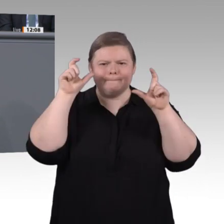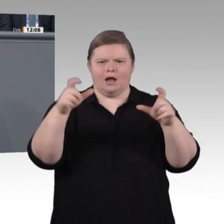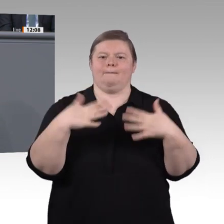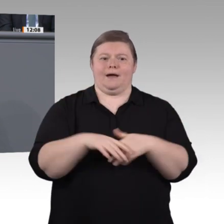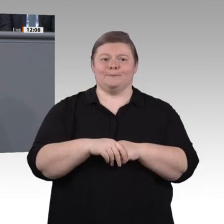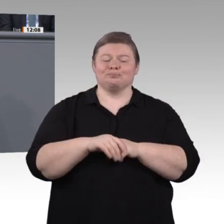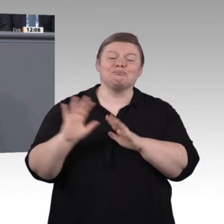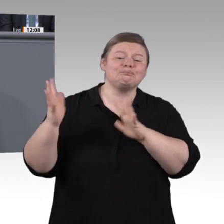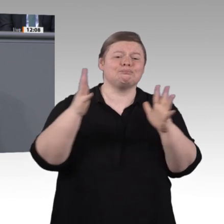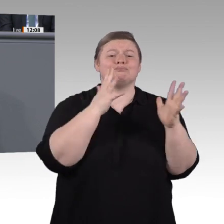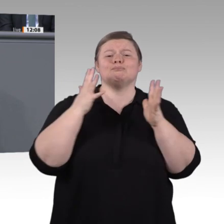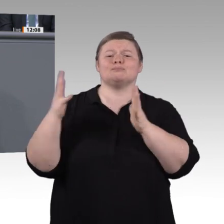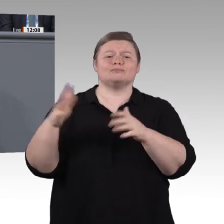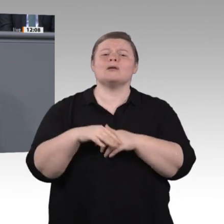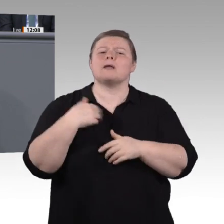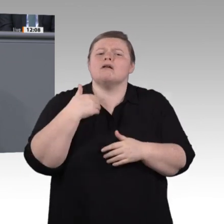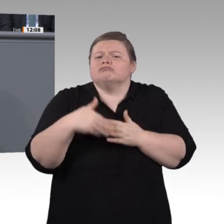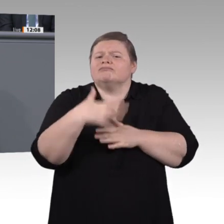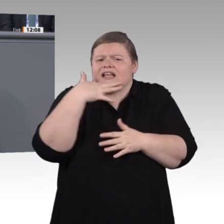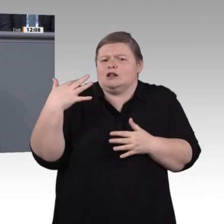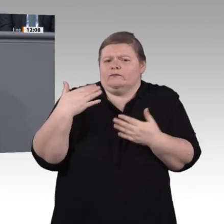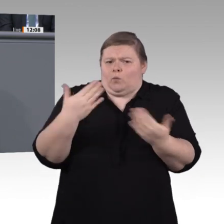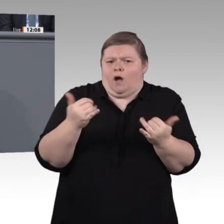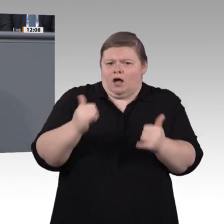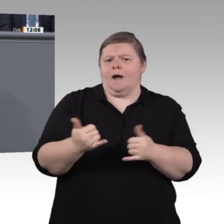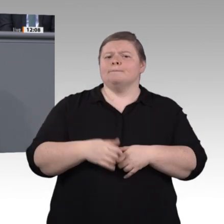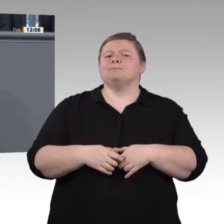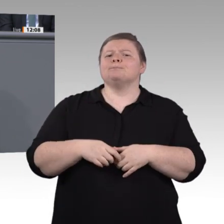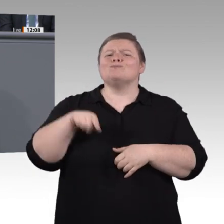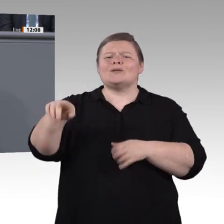Generationen. Für die Herausforderungen der neuen, digitalisierten Arbeitswelt